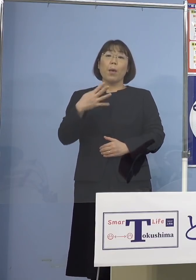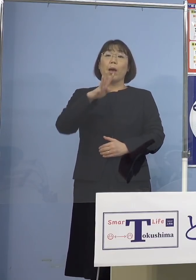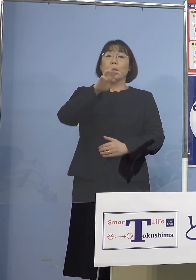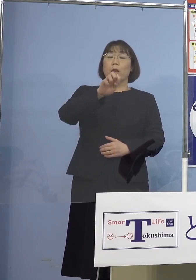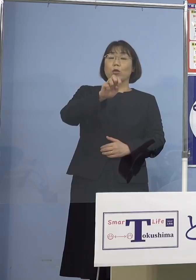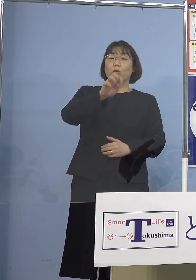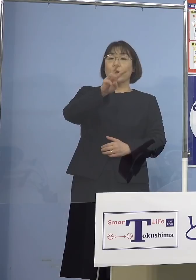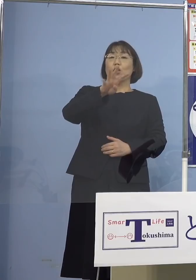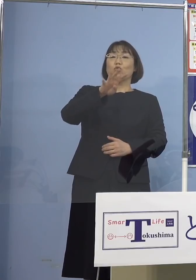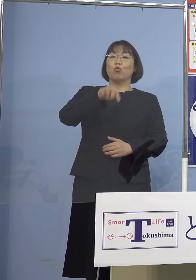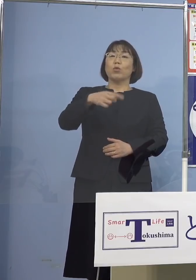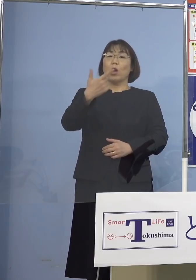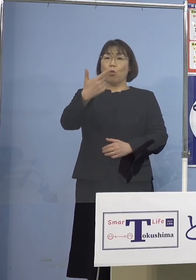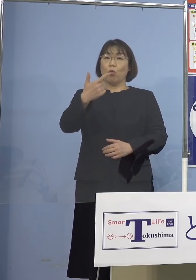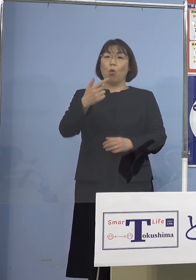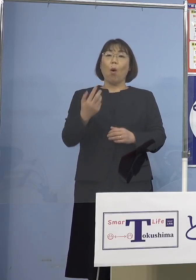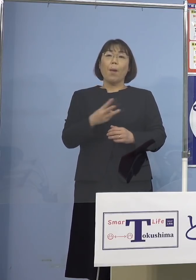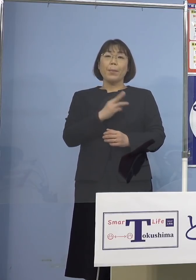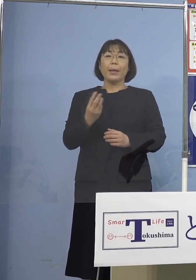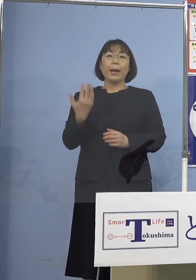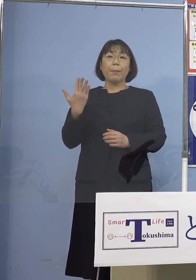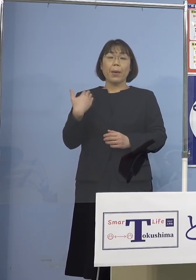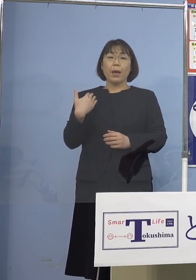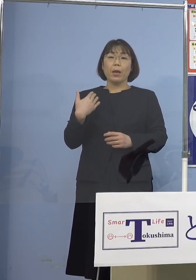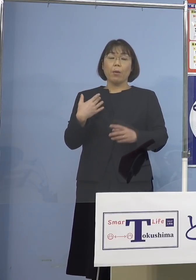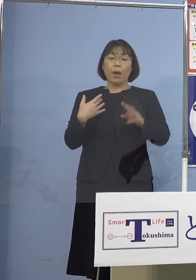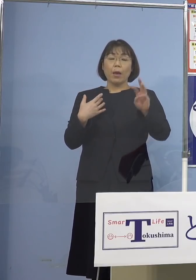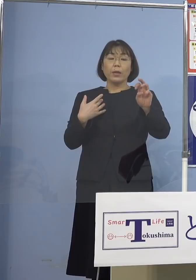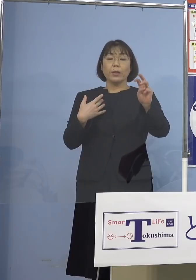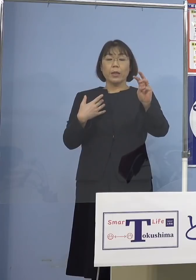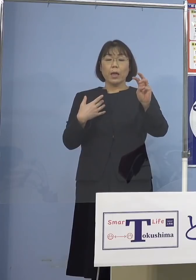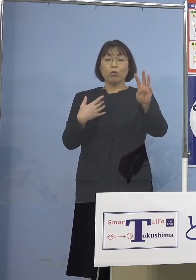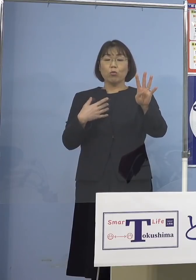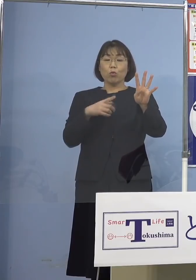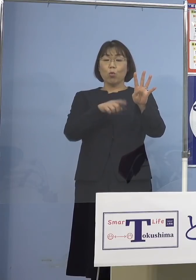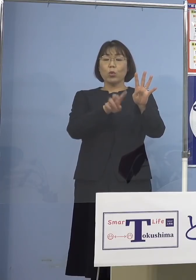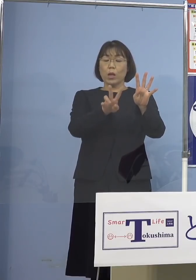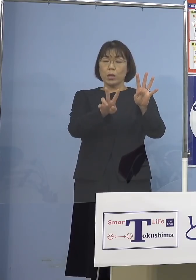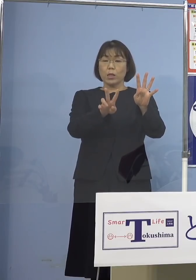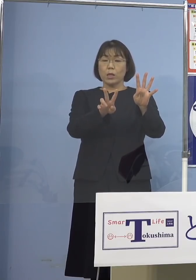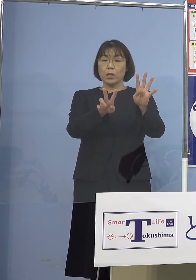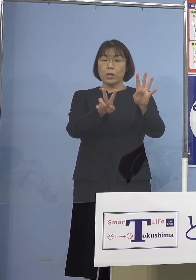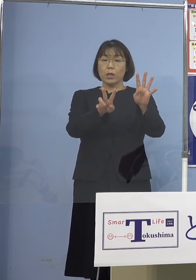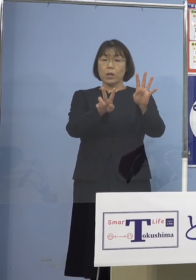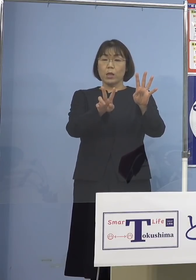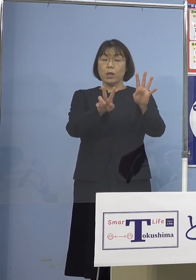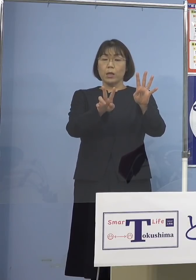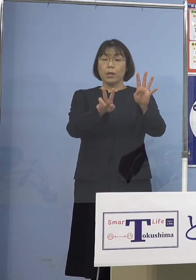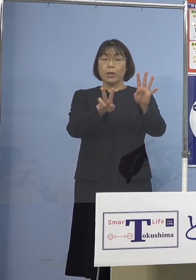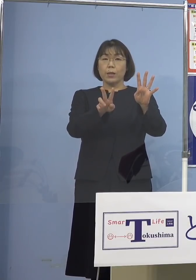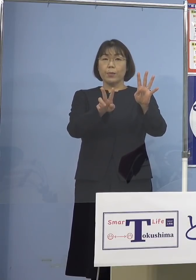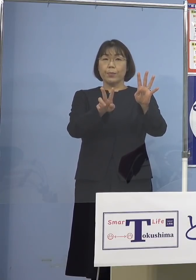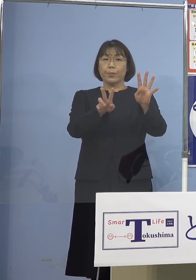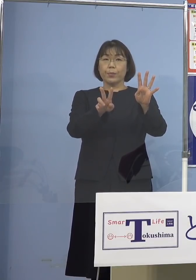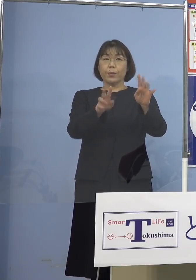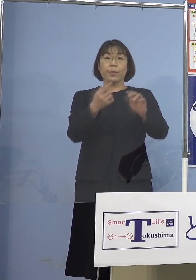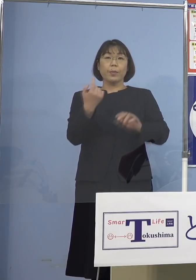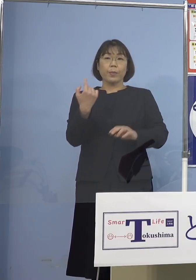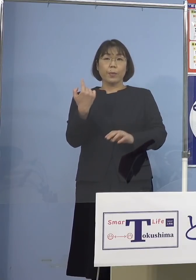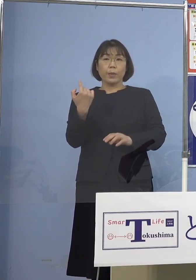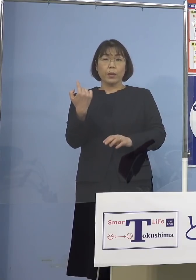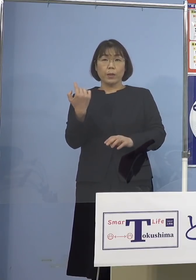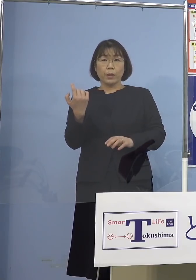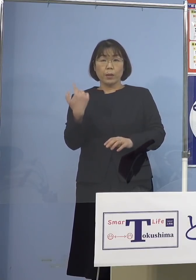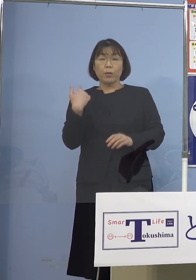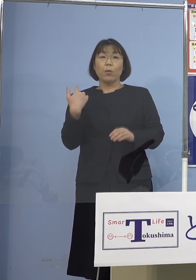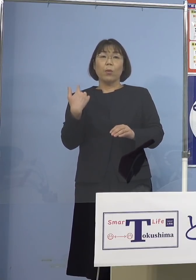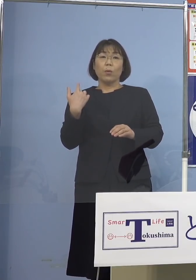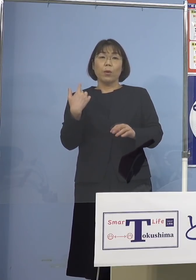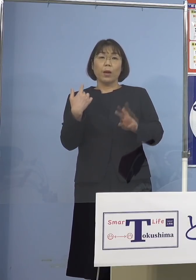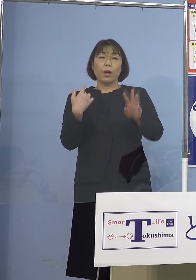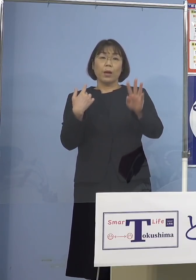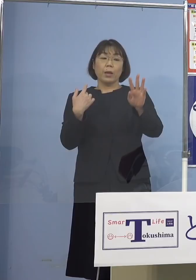3日前が34.2（パーセント） それから昨日これが32.7（パーセント）